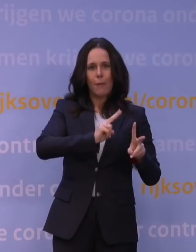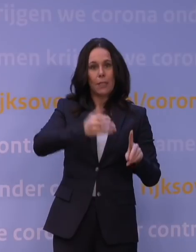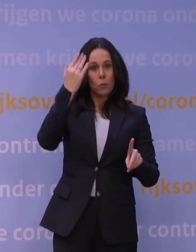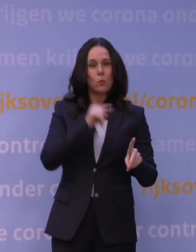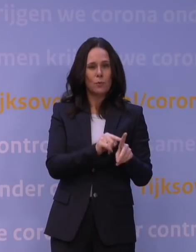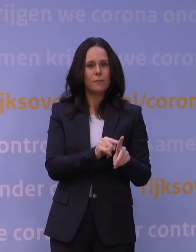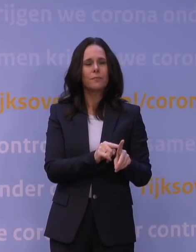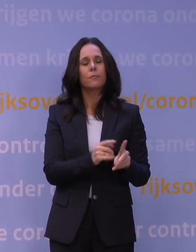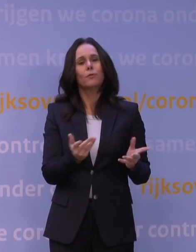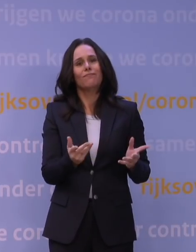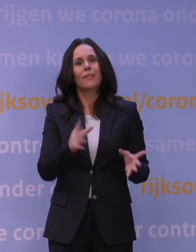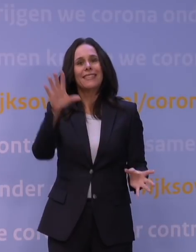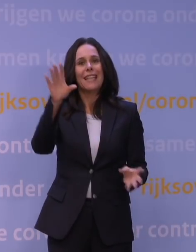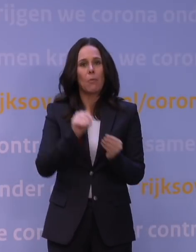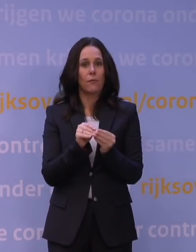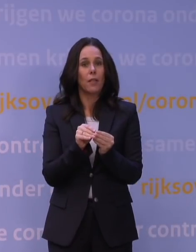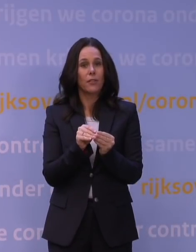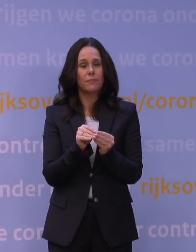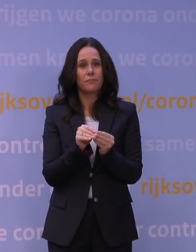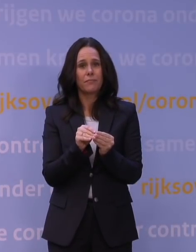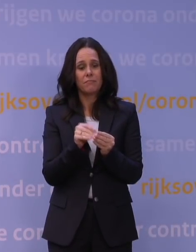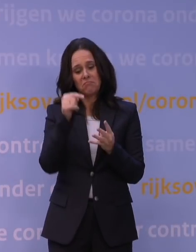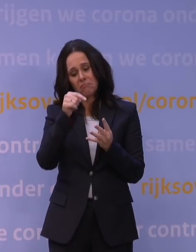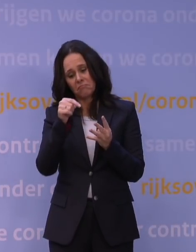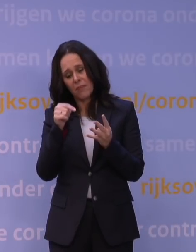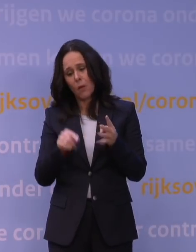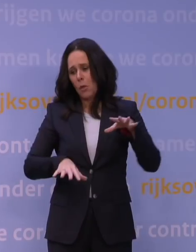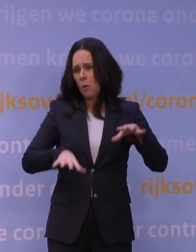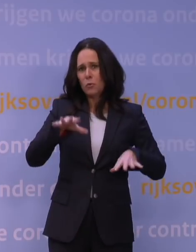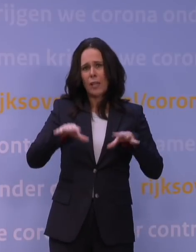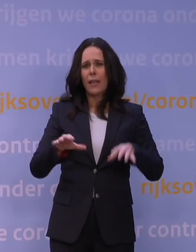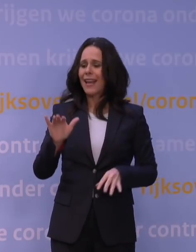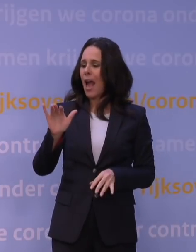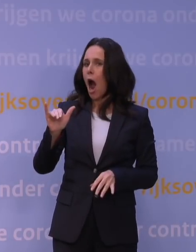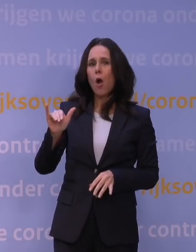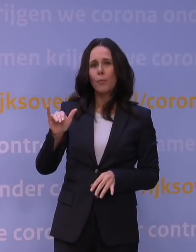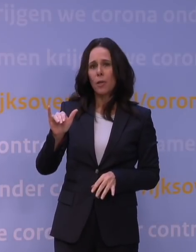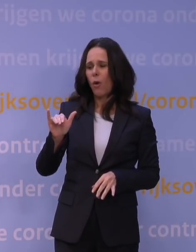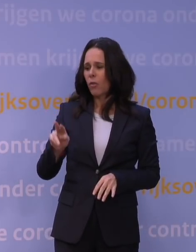Dus samengevat, met zo veel onzekerheden over de eigenschappen van de omikronvariant,